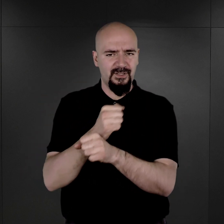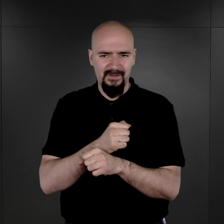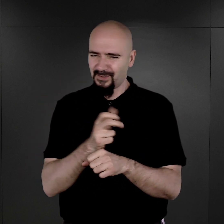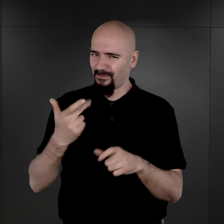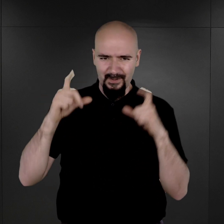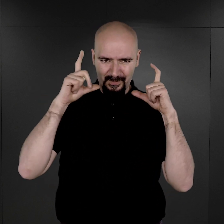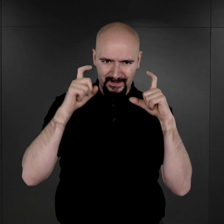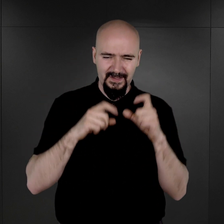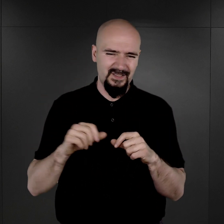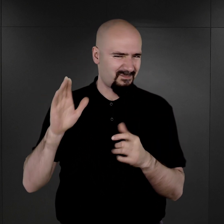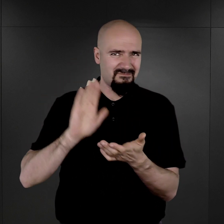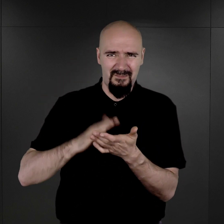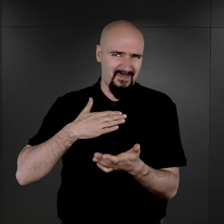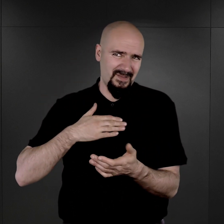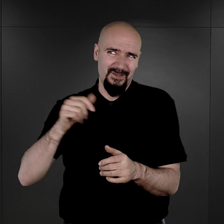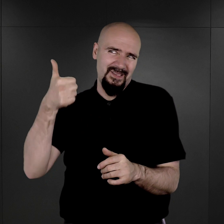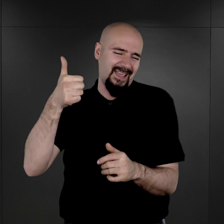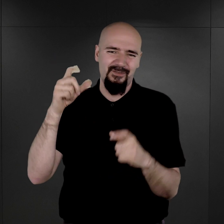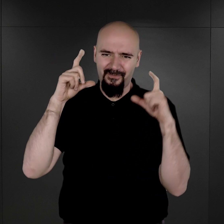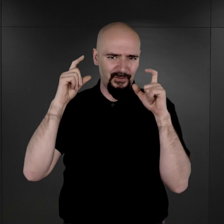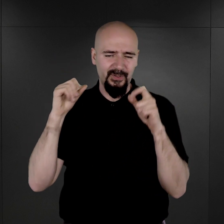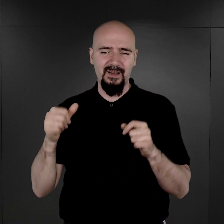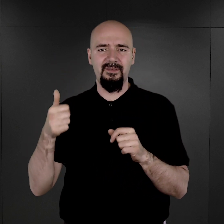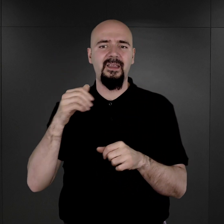Dosłownie chyba jedna tylko jest fotografia więźnia wychowawczego